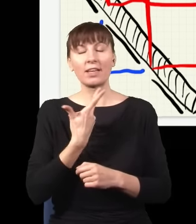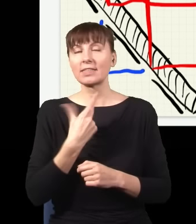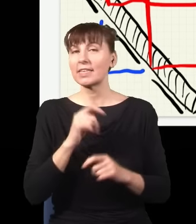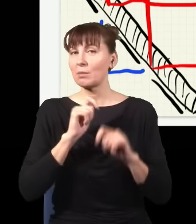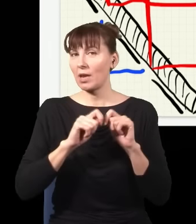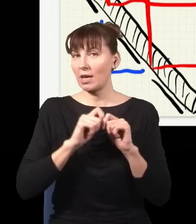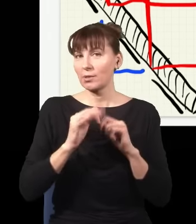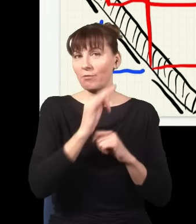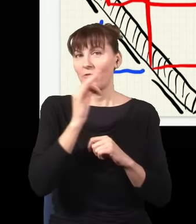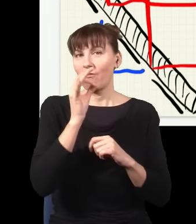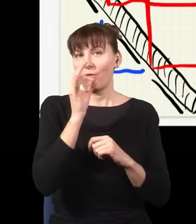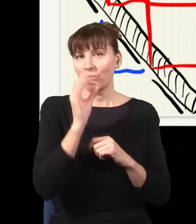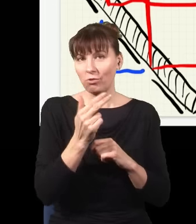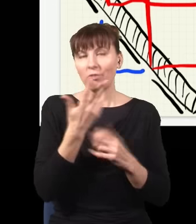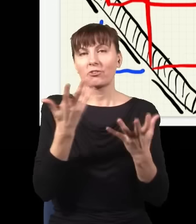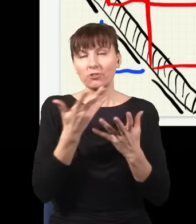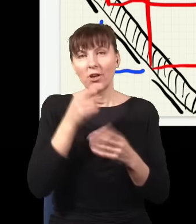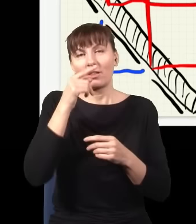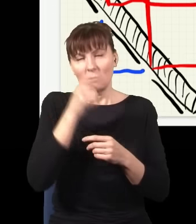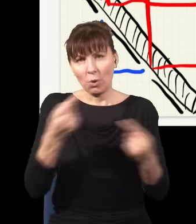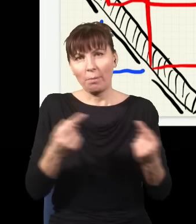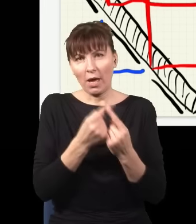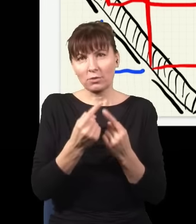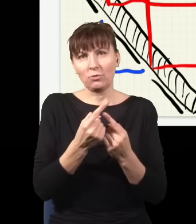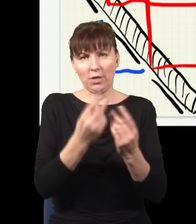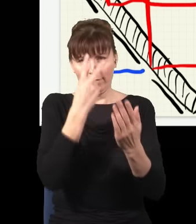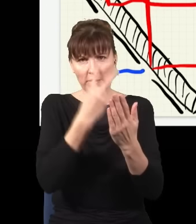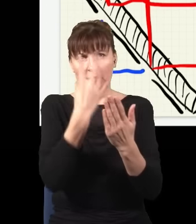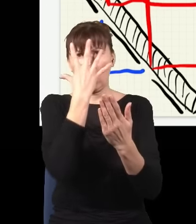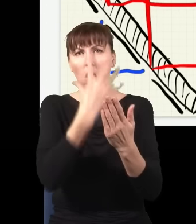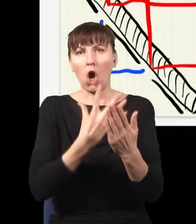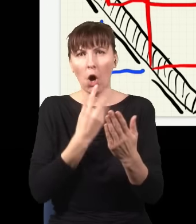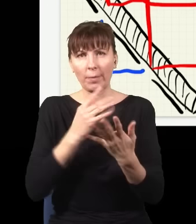to powinienem dostać obraz interferencyjny, czyli takie prążki. Aha, przepraszam bardzo… no tak,